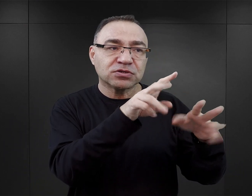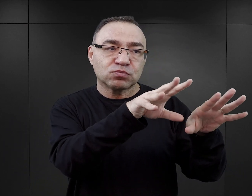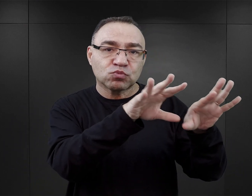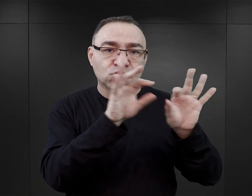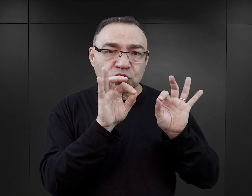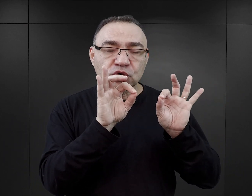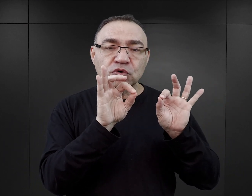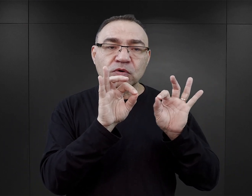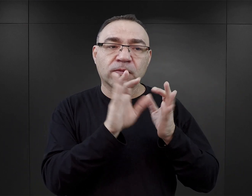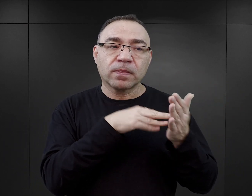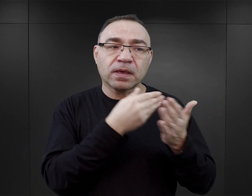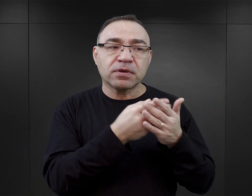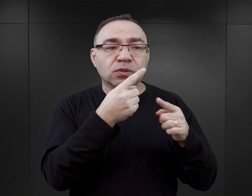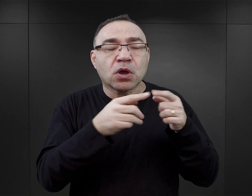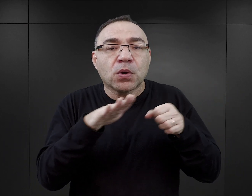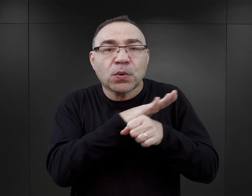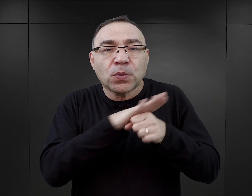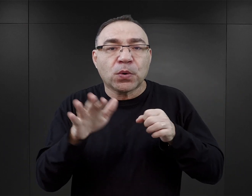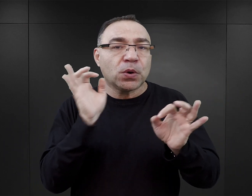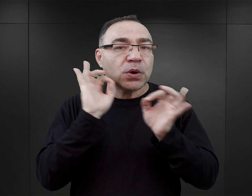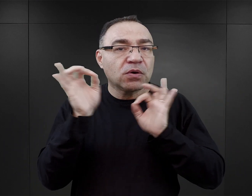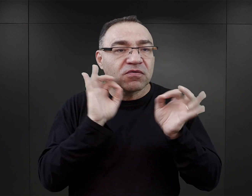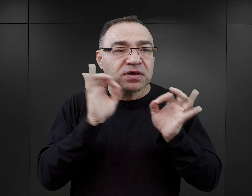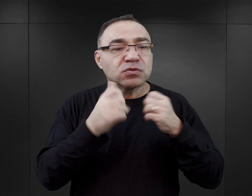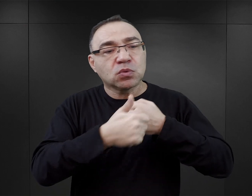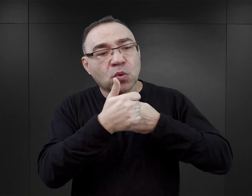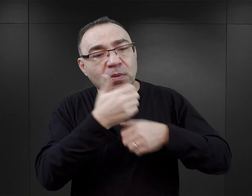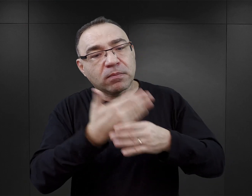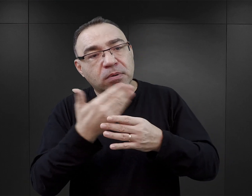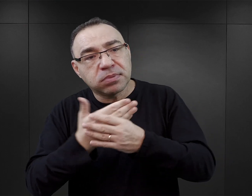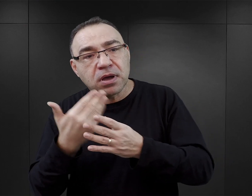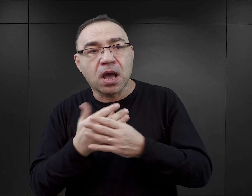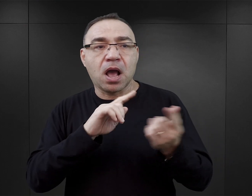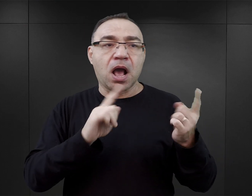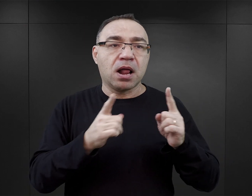jedynie uzupełnione jakimiś danymi z dokumentów czy też z innych źródeł,